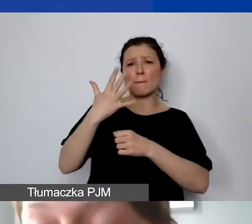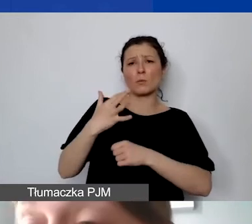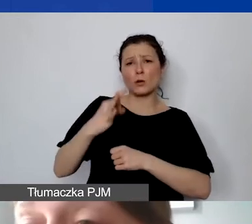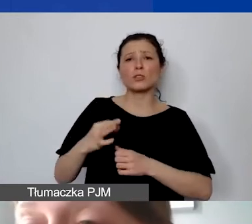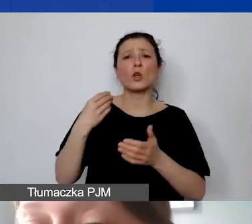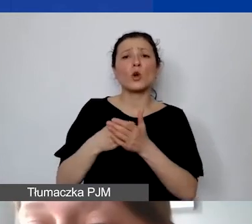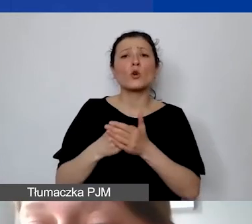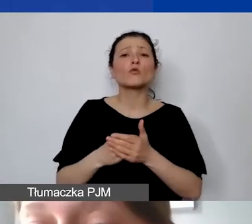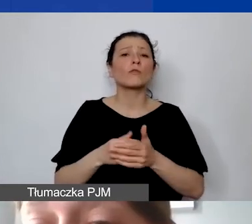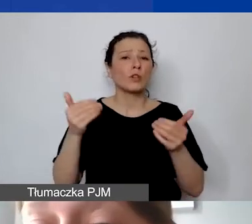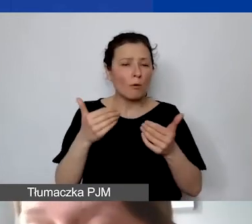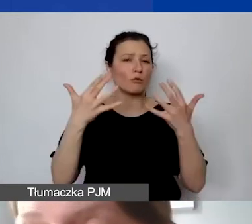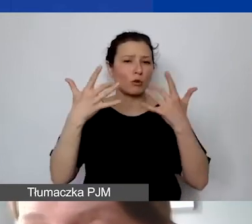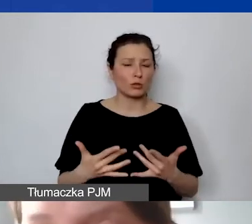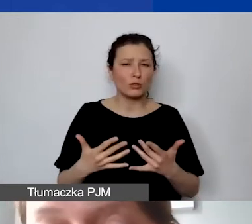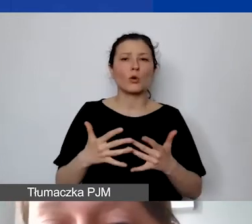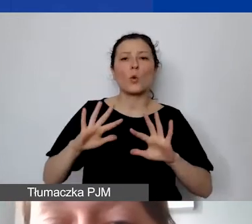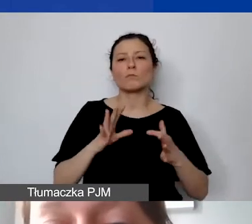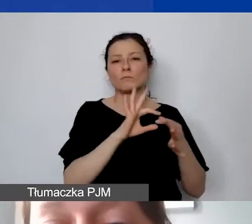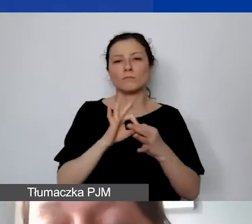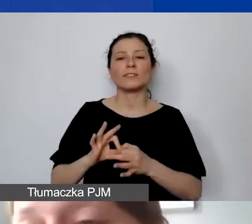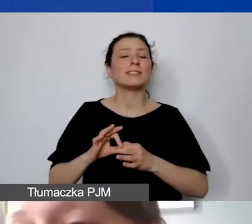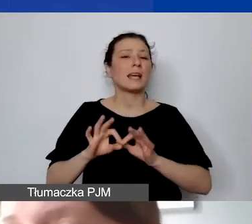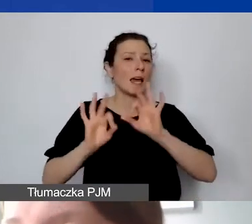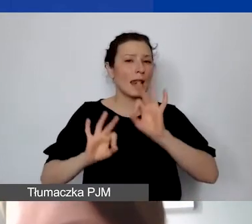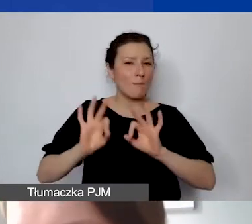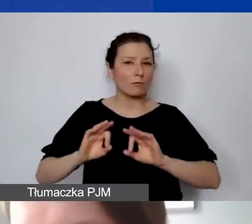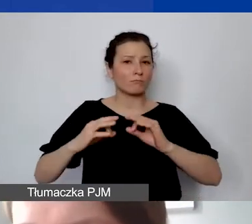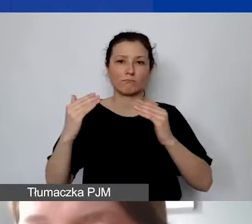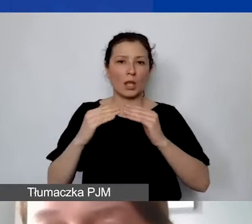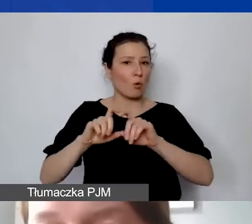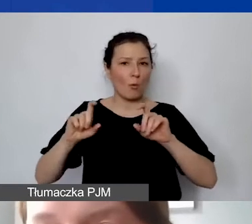kosztów remontu nieruchomości. Nie ma widełek godzinowych